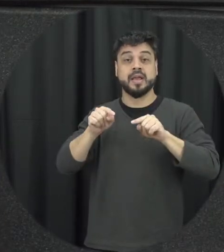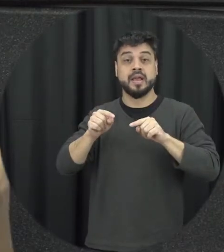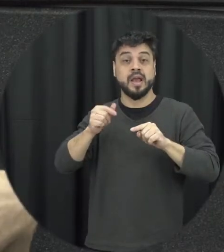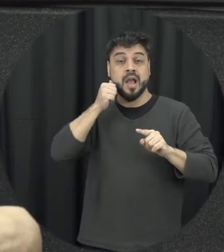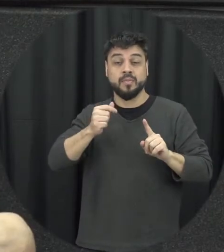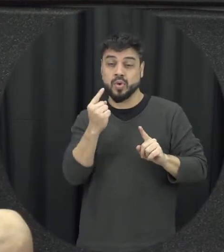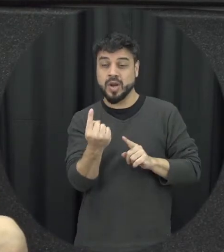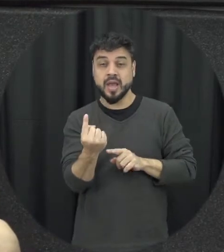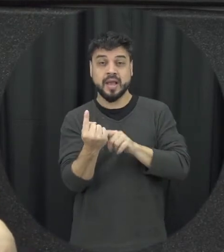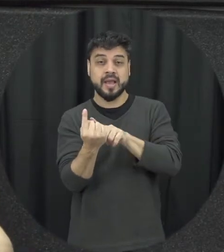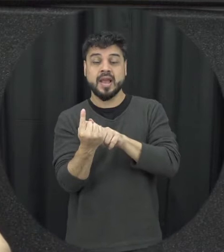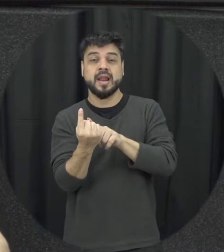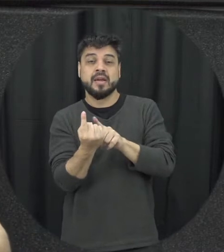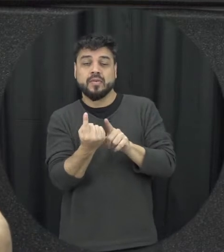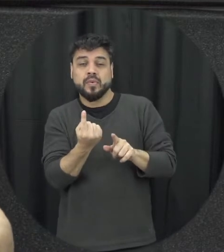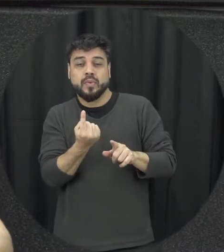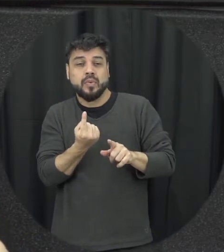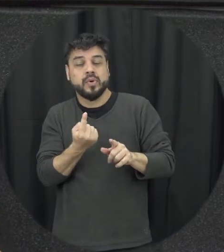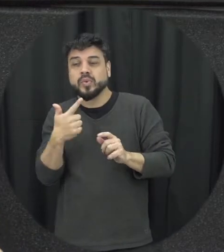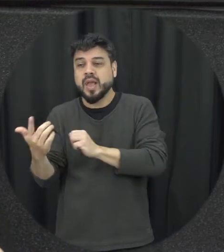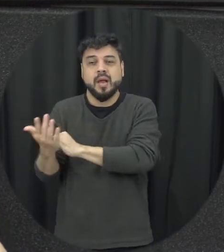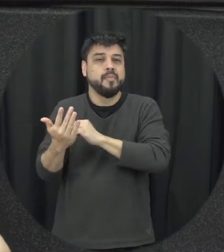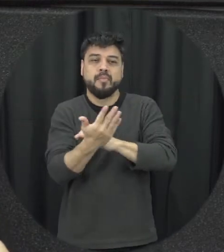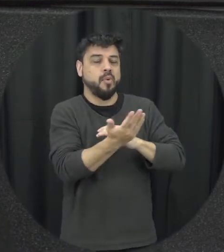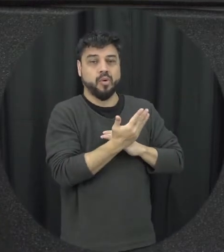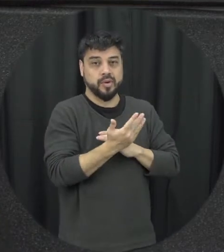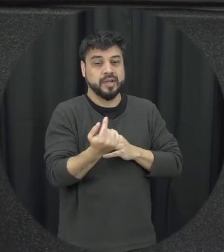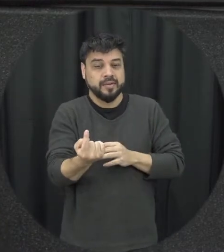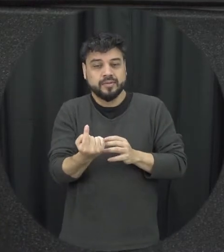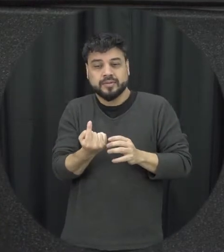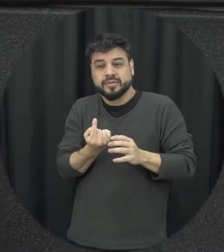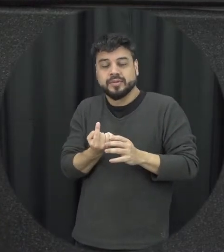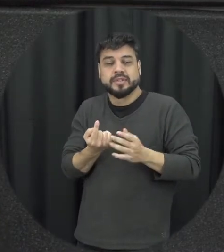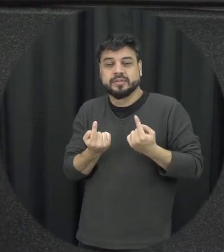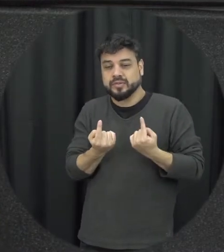afastando da sua rede de apoio social essa é uma das características de um relacionamento abusivo